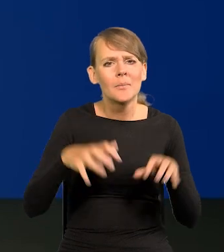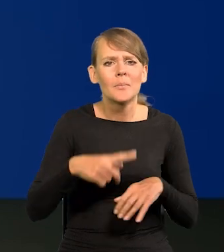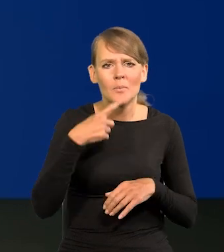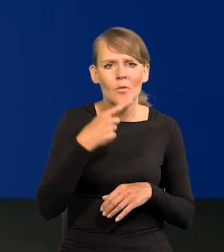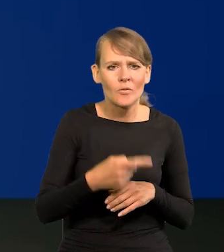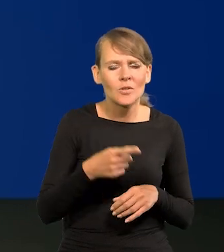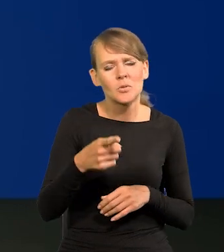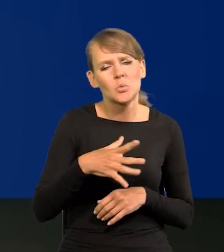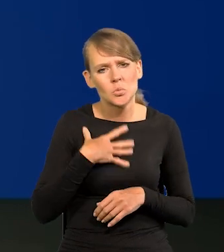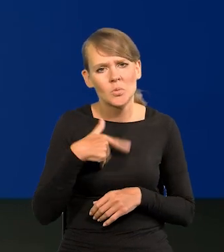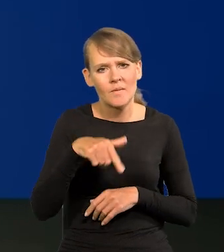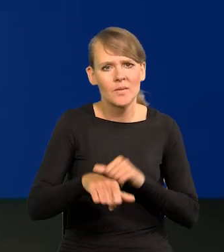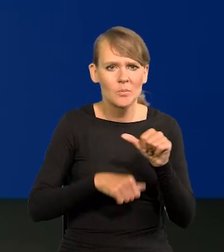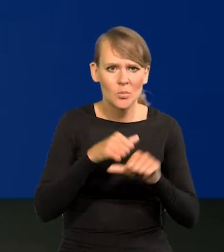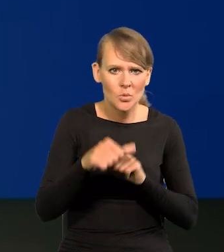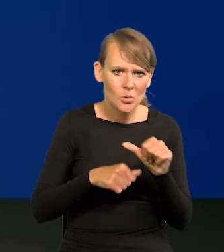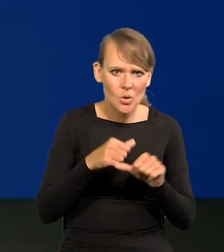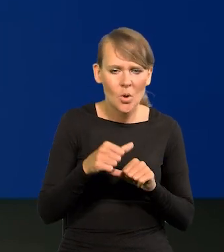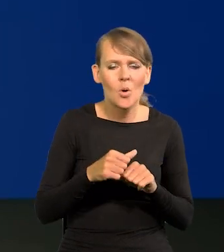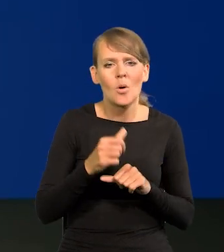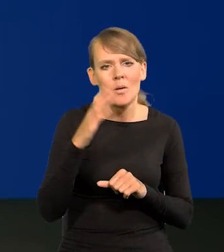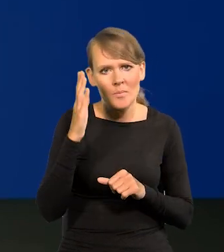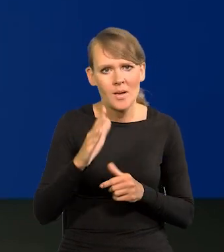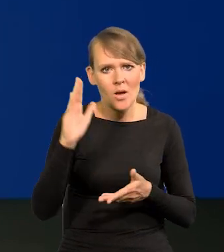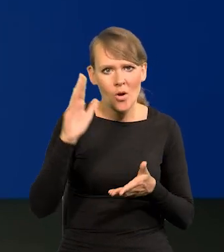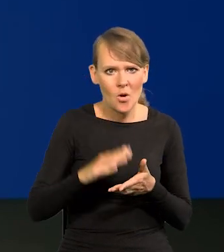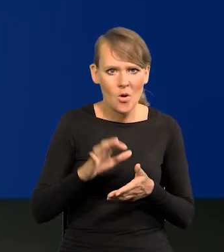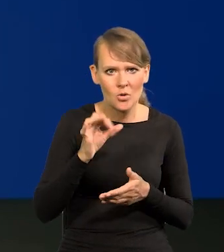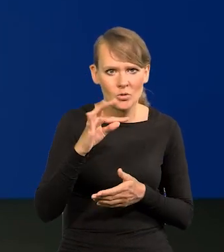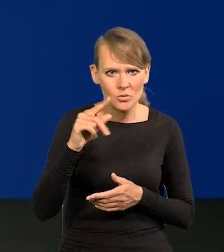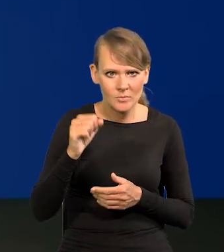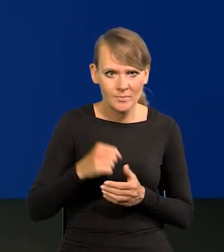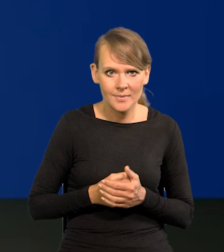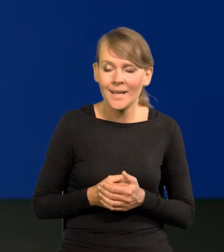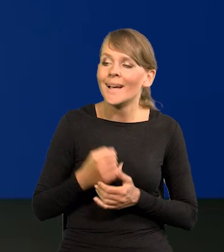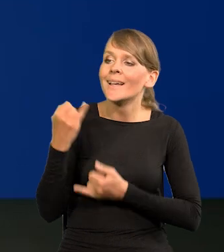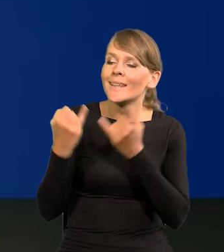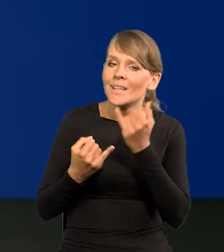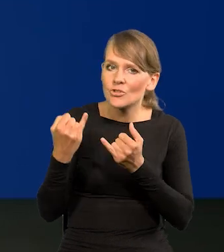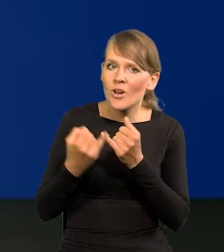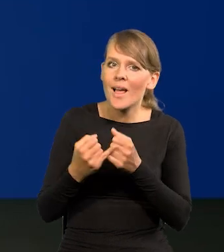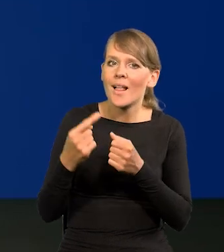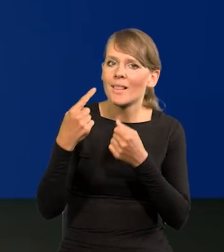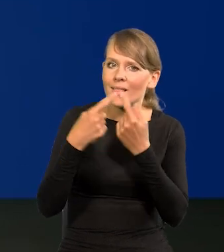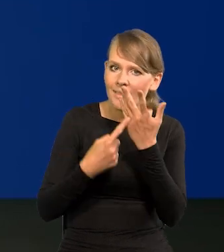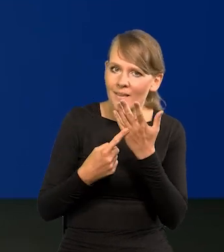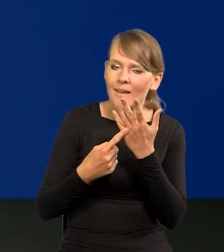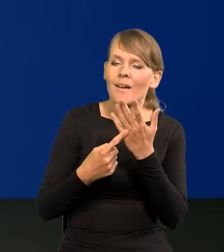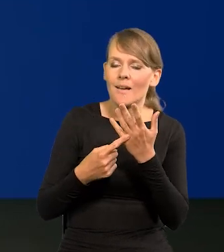że spodziewa się pan w tym roku, że mogą nastąpić obniżki stóp, Jeśli zostaną spełnione warunki, o których mówiłem.